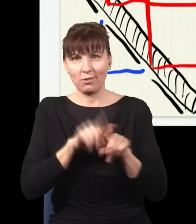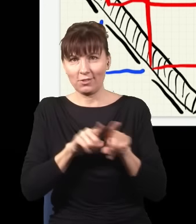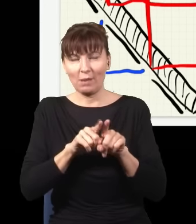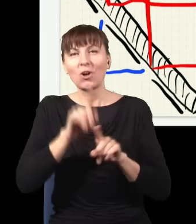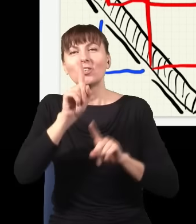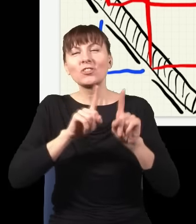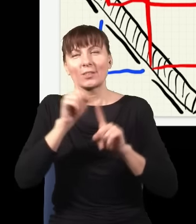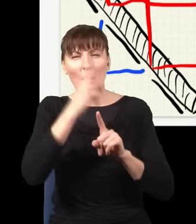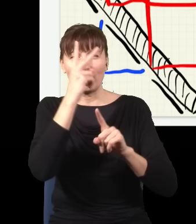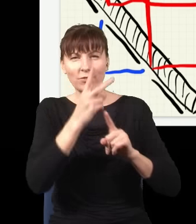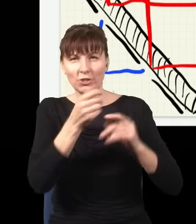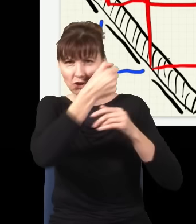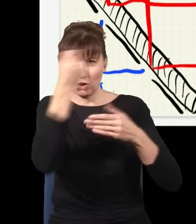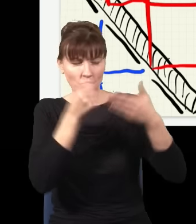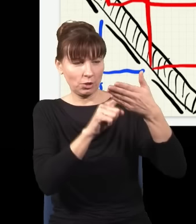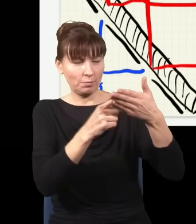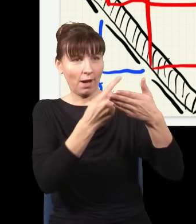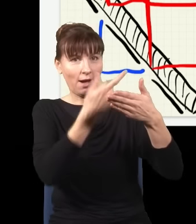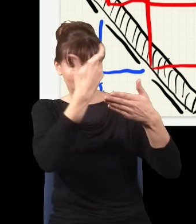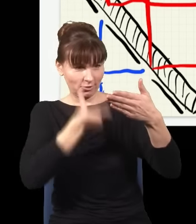dlatego że światło częściowo się odbija. Wyobraźmy sobie, że mamy taki kawałek szkła,